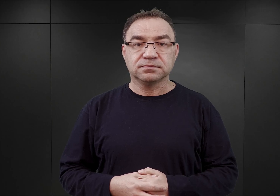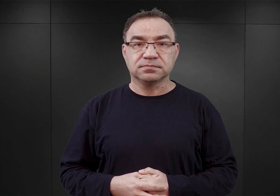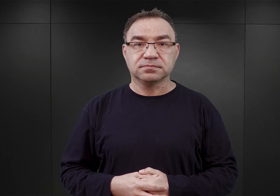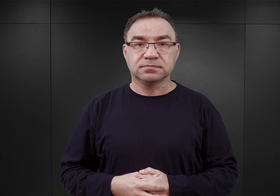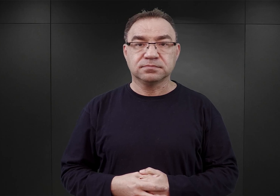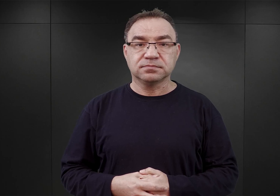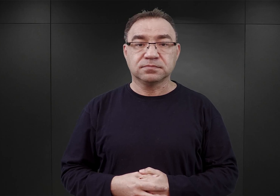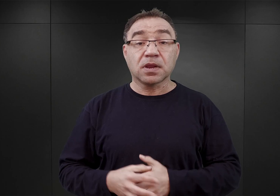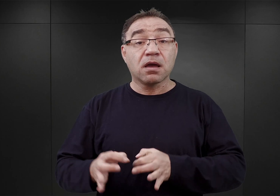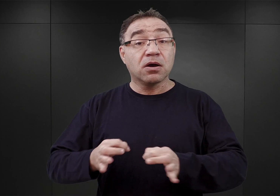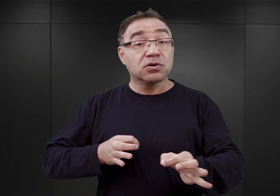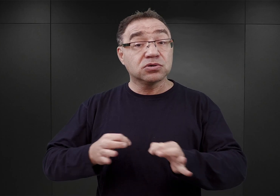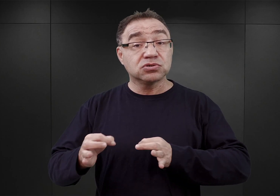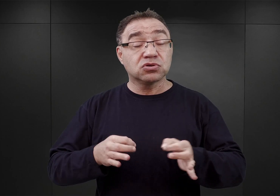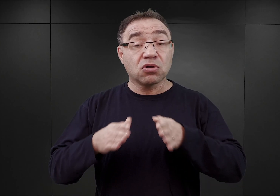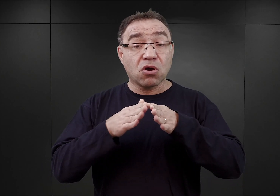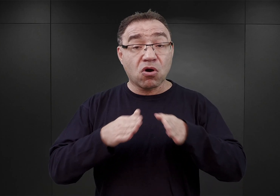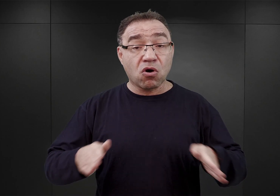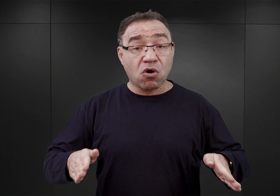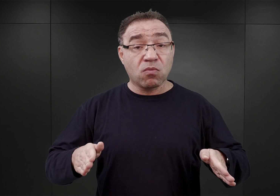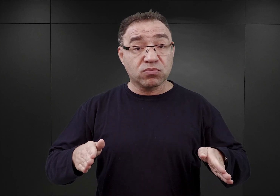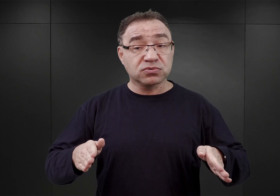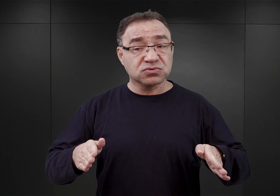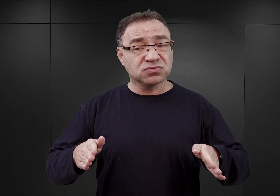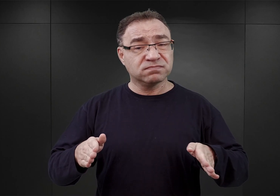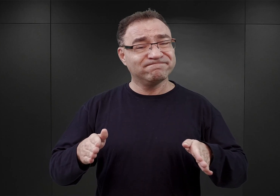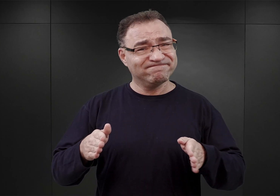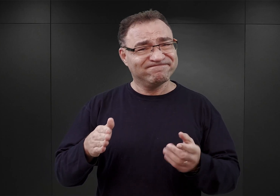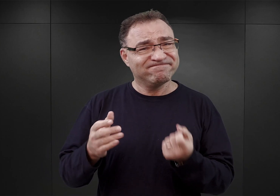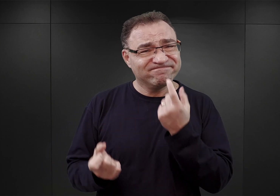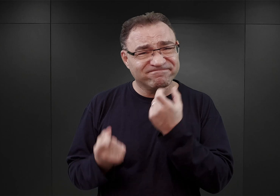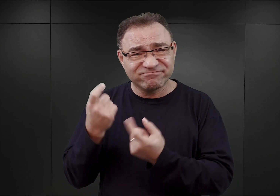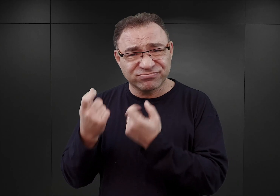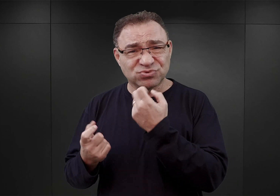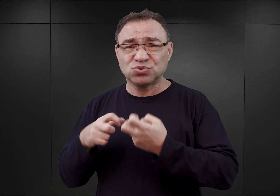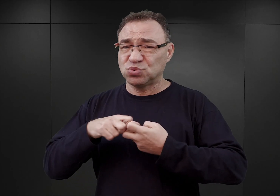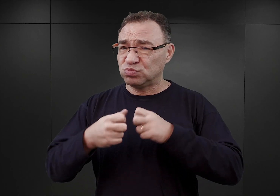Historia obozu Auschwitz jest niezwykle złożona. Łączył on dwie funkcje: